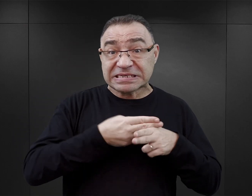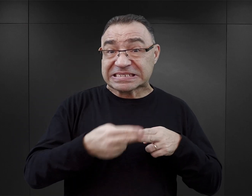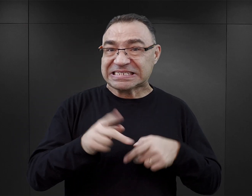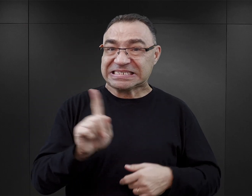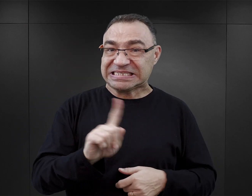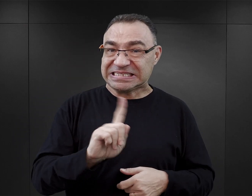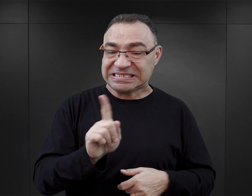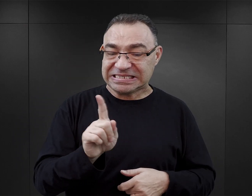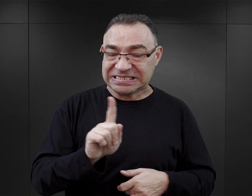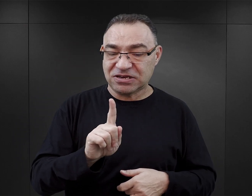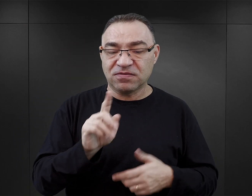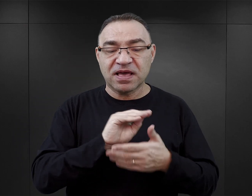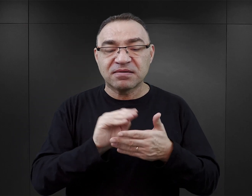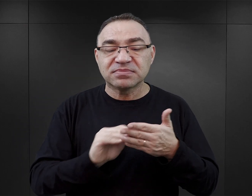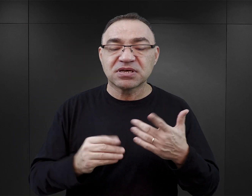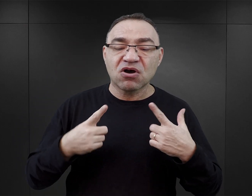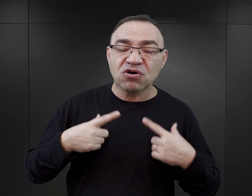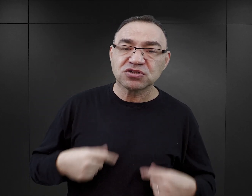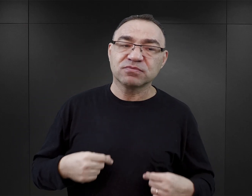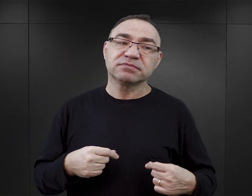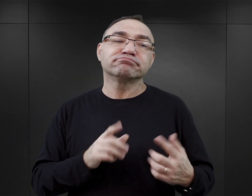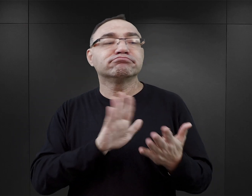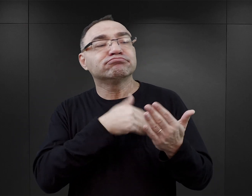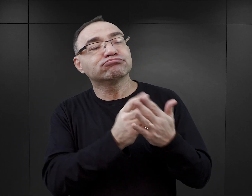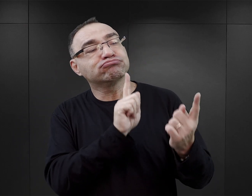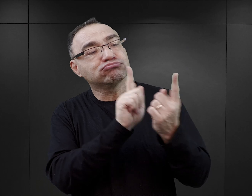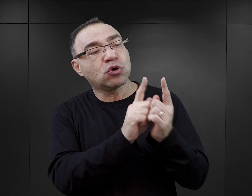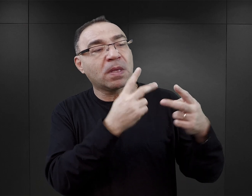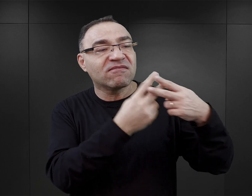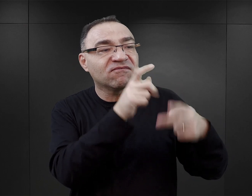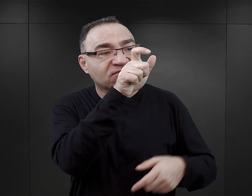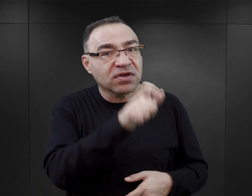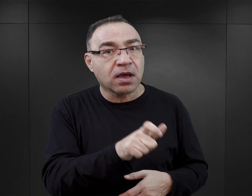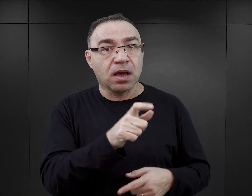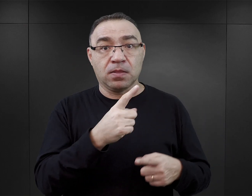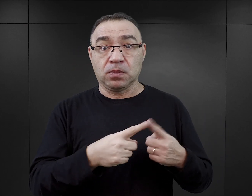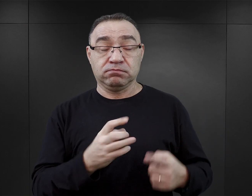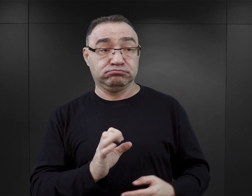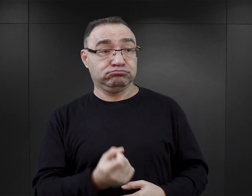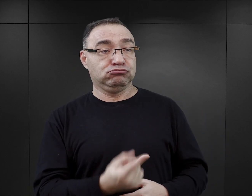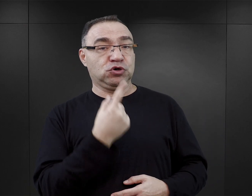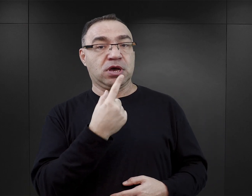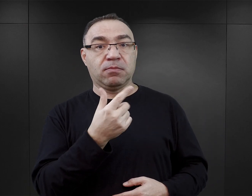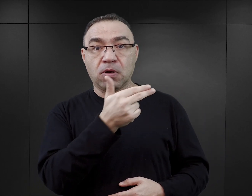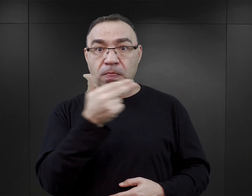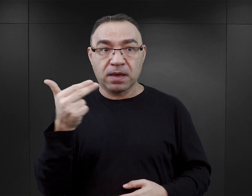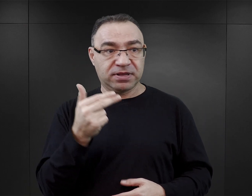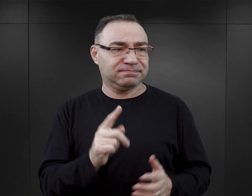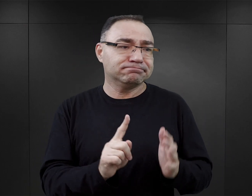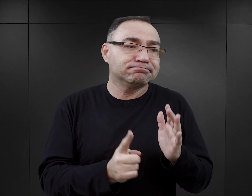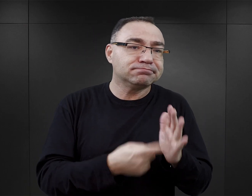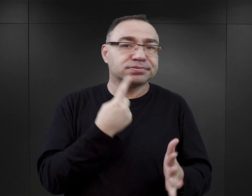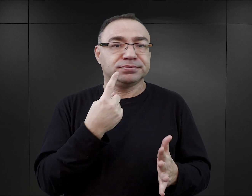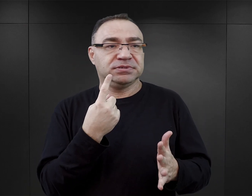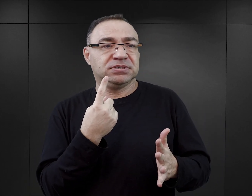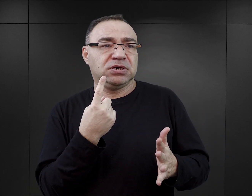one są pisane przez osoby, dla których spotkanie z byłym więźniem było epizodem albo spotkanie z tematem Auschwitz było epizodem krótkotrwałym